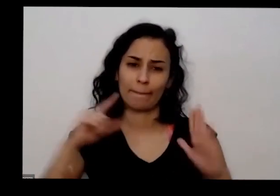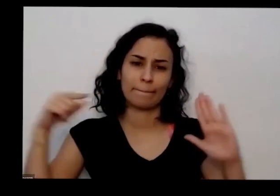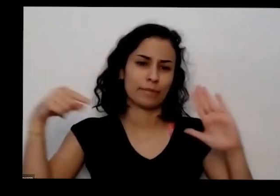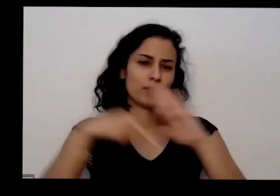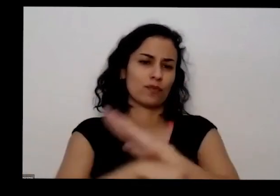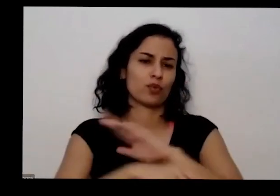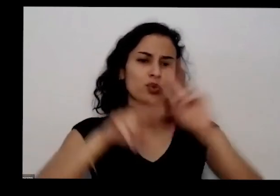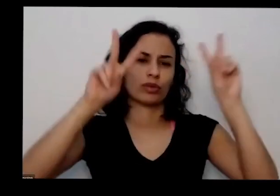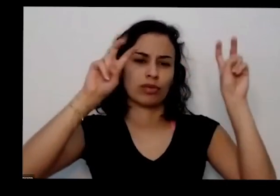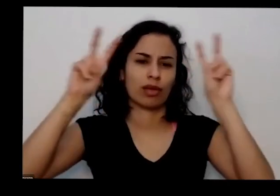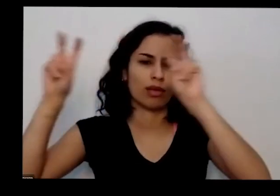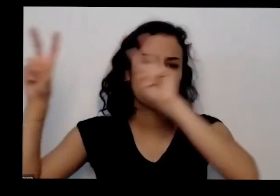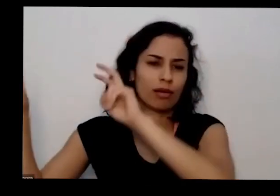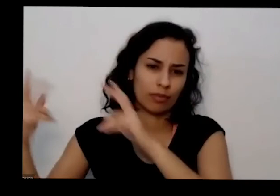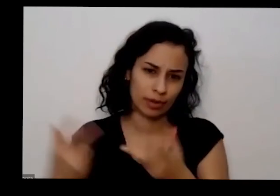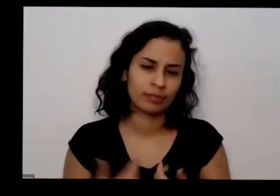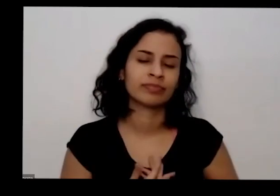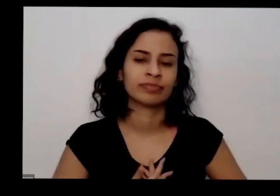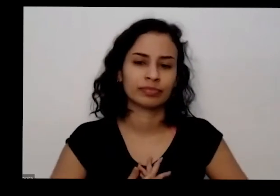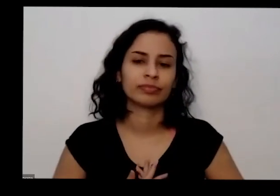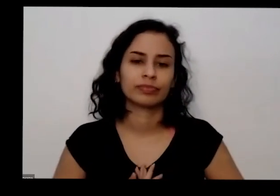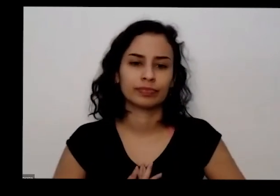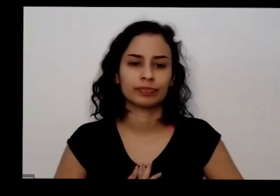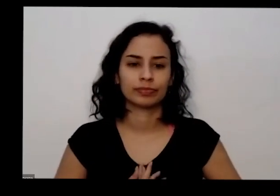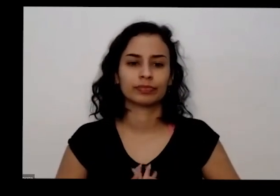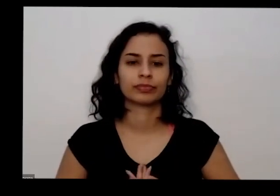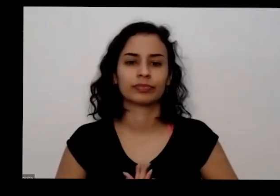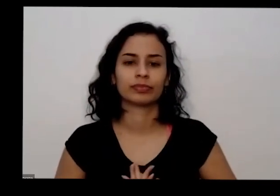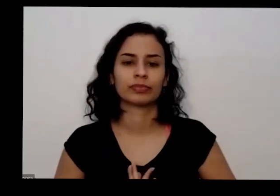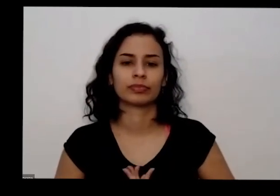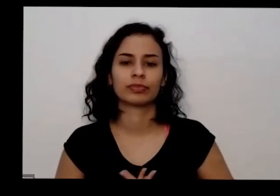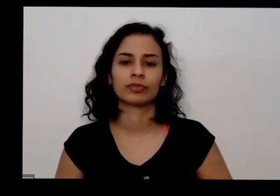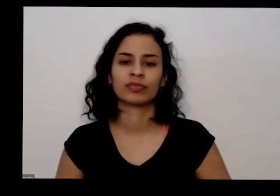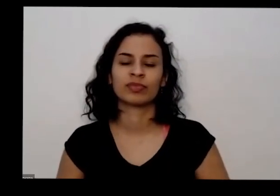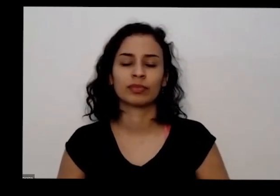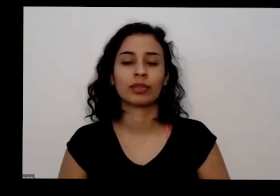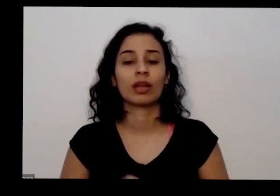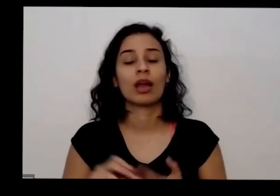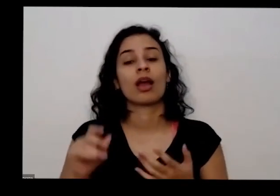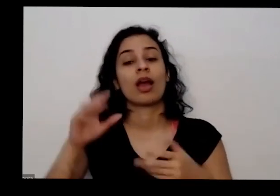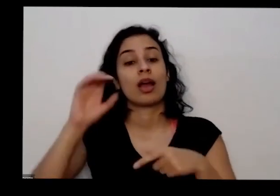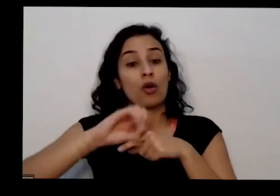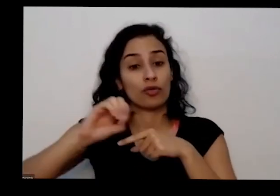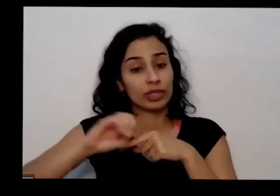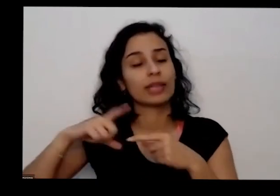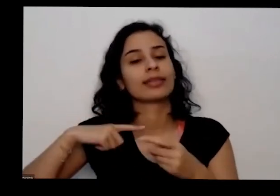temas né nessa fila é só conseguindo arrumar isso aqui no baixo tá sendo gravado e vai ser